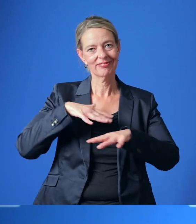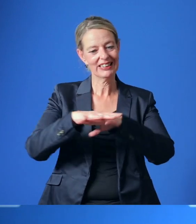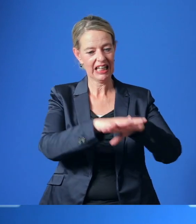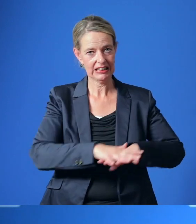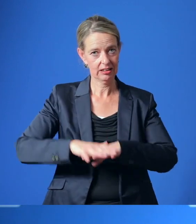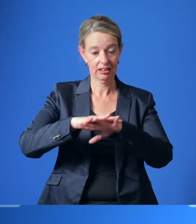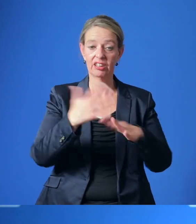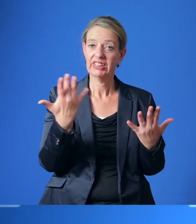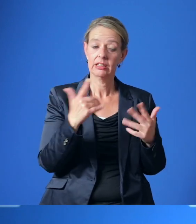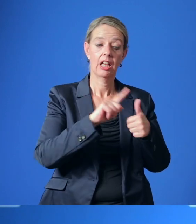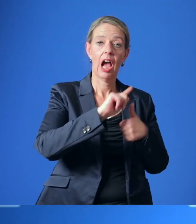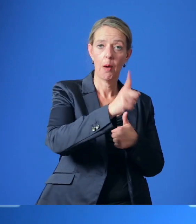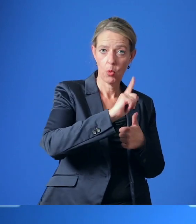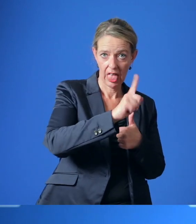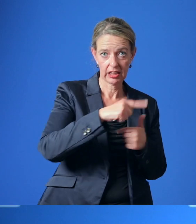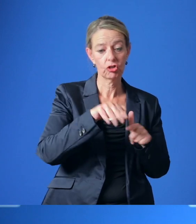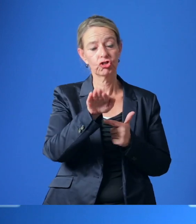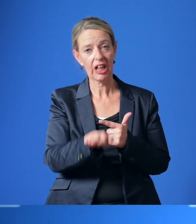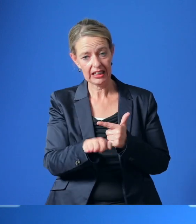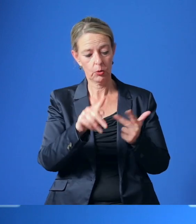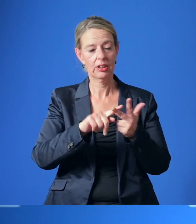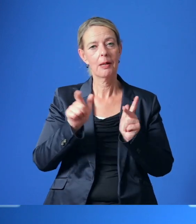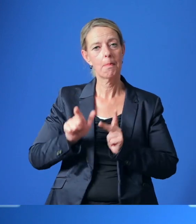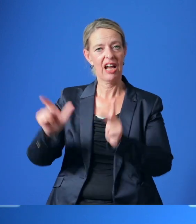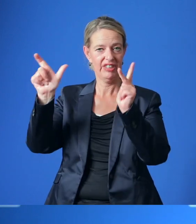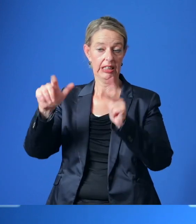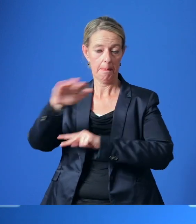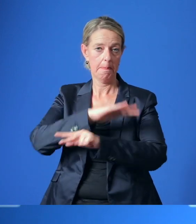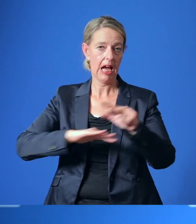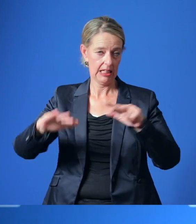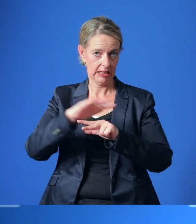im ambulanten, stationären und präventiven Bereich gehen.